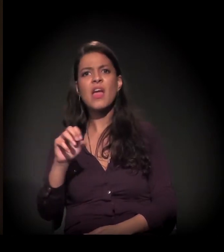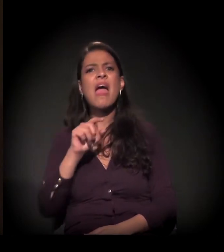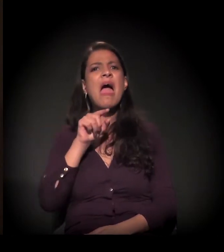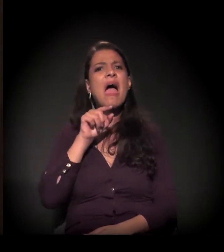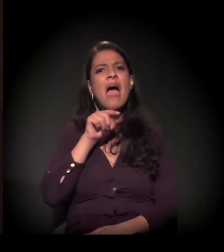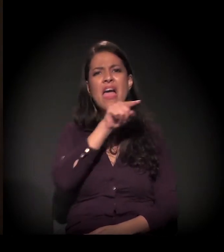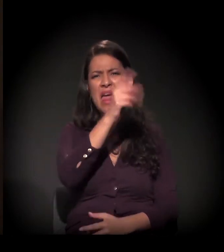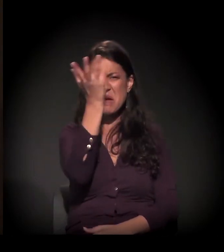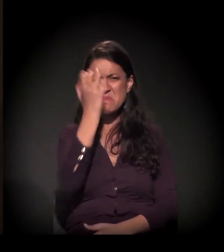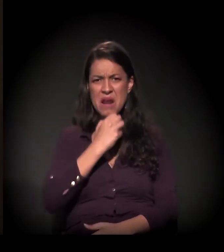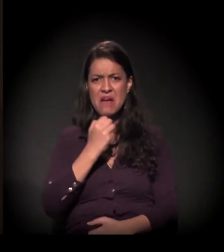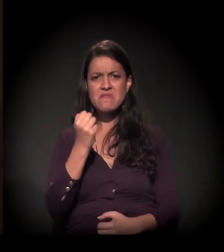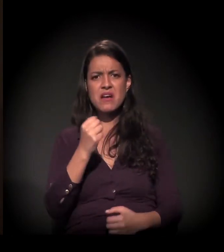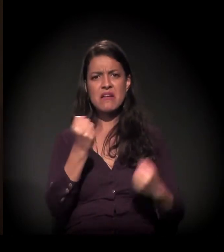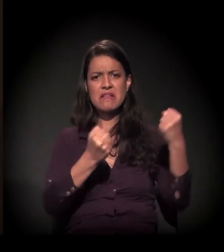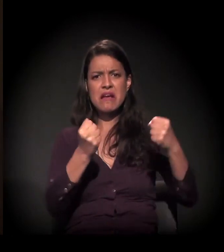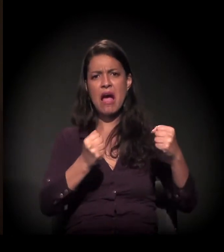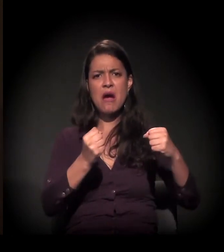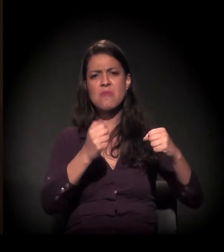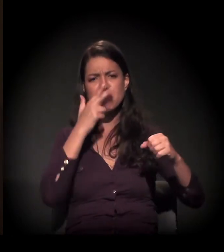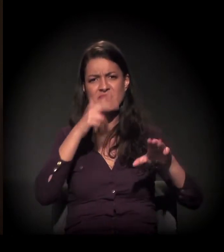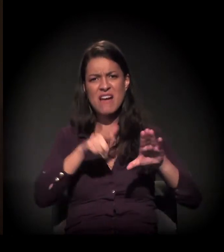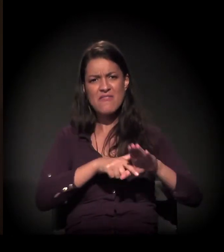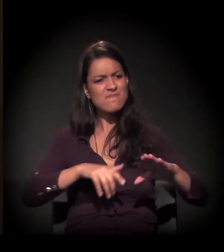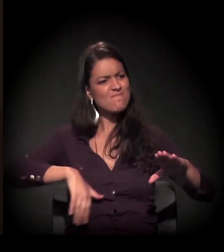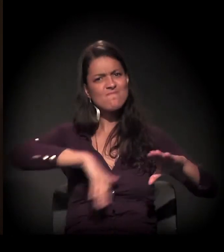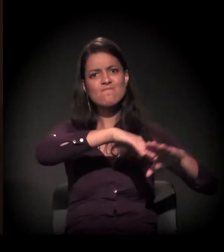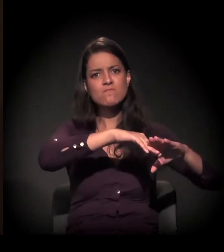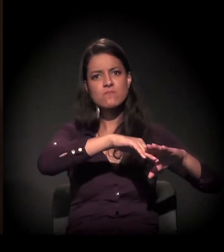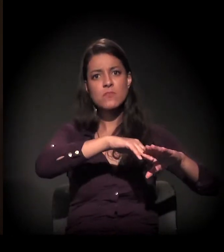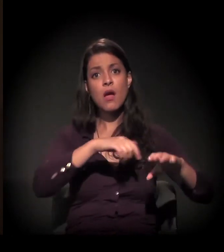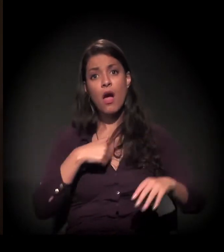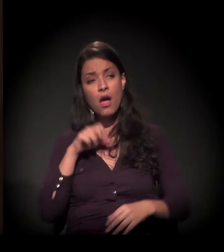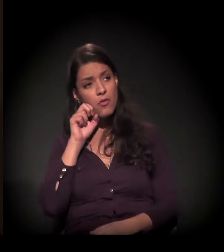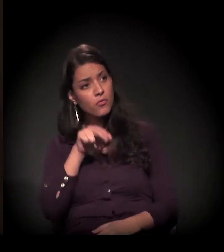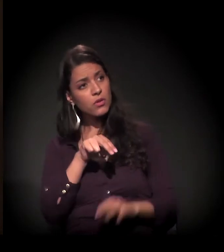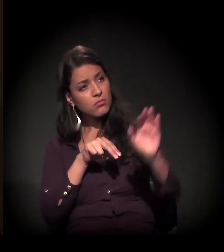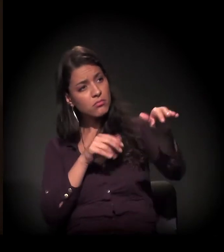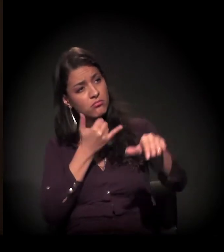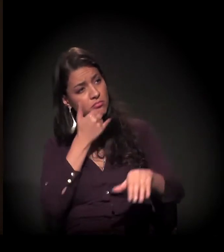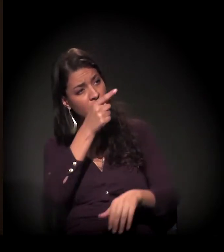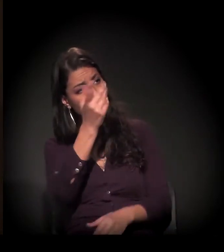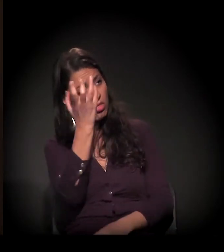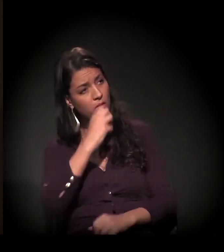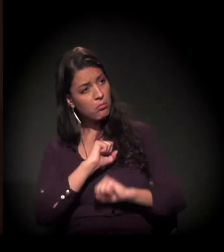"Por tão pouco, você está brava com Deus, imagine se você estivesse no meu lugar. Nós devemos ter a mesma idade".